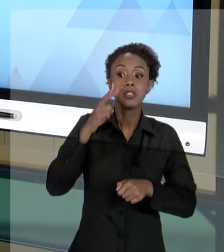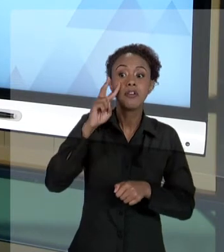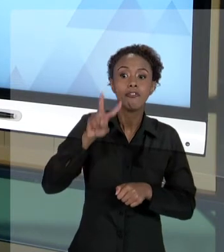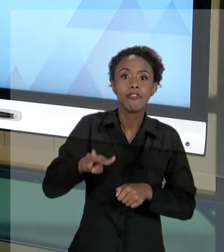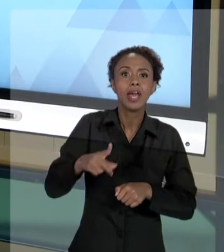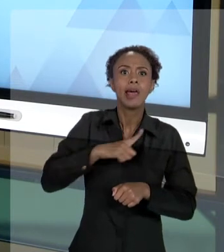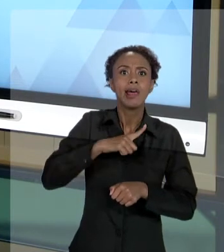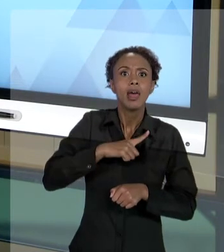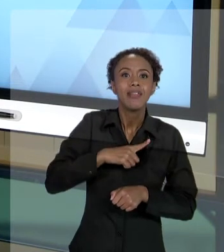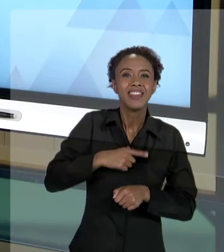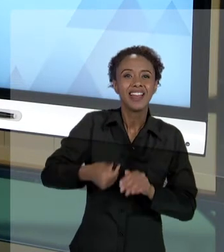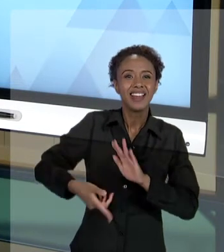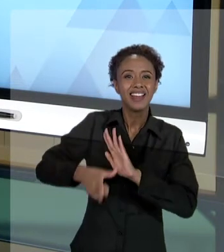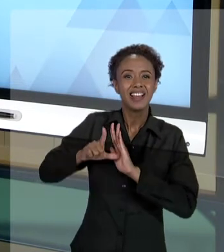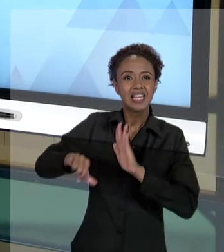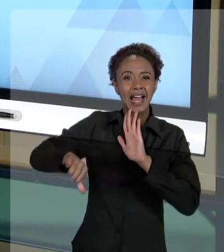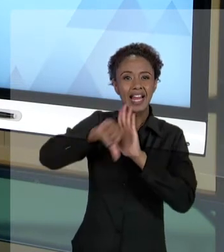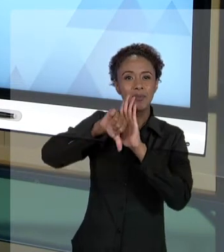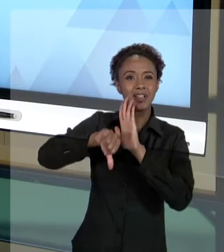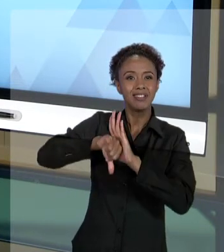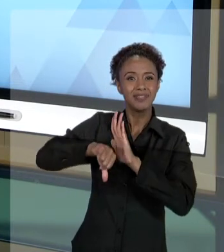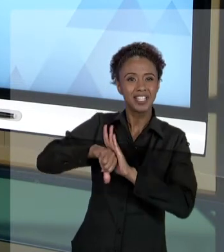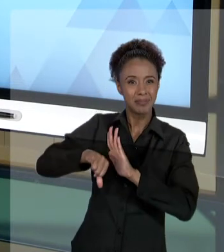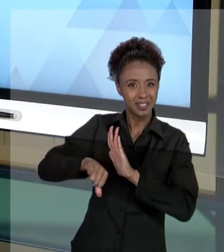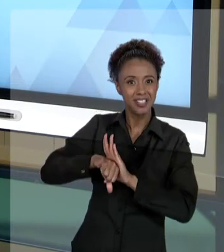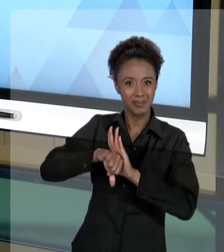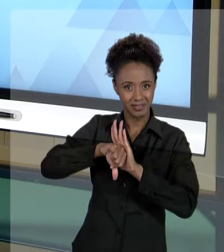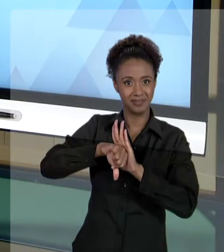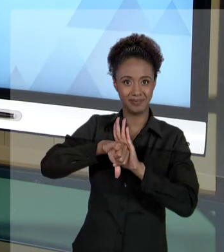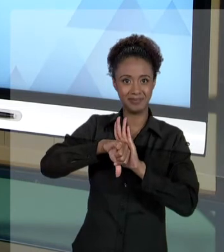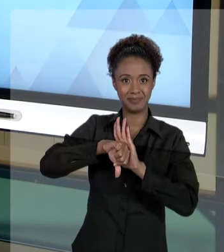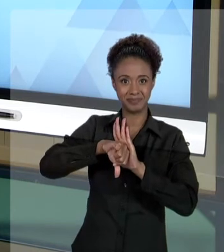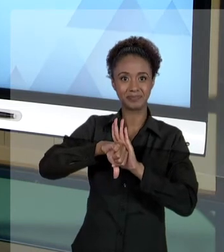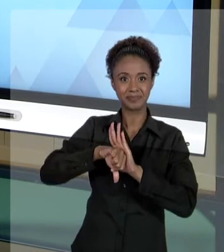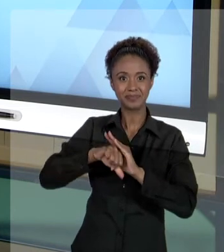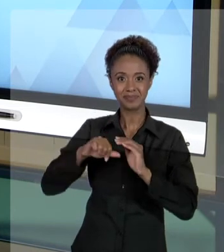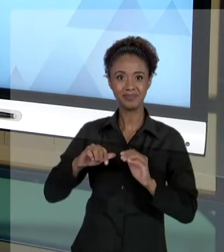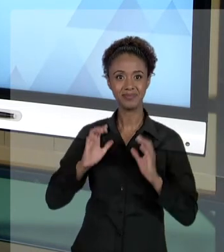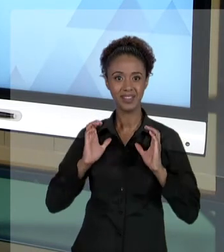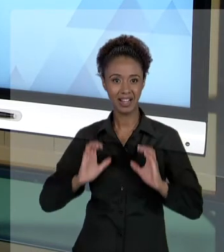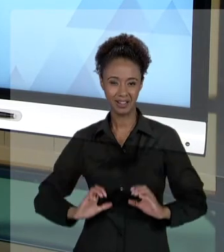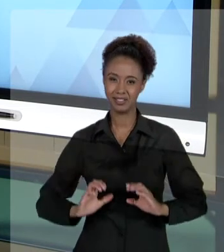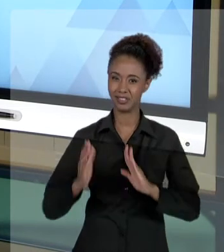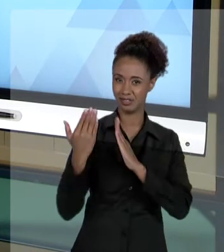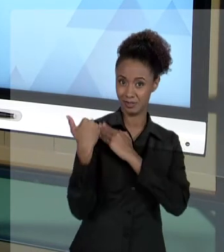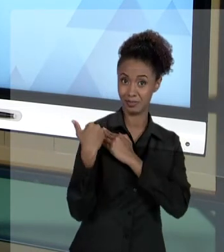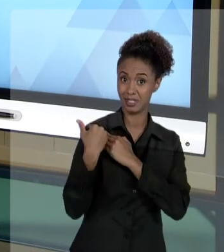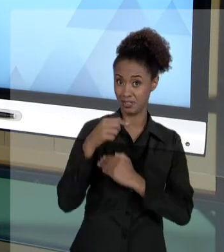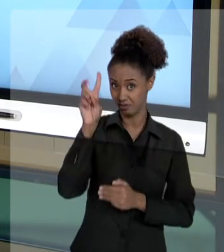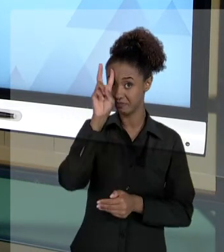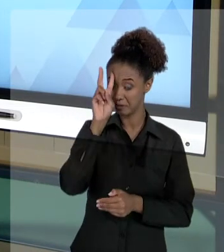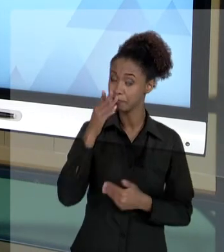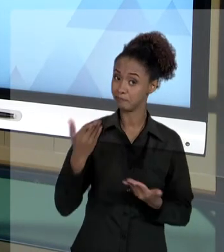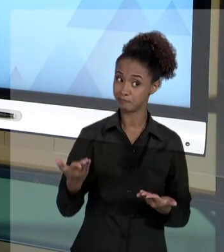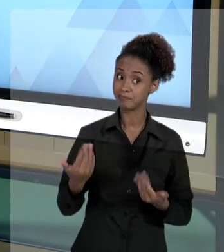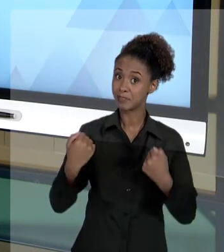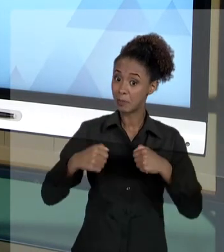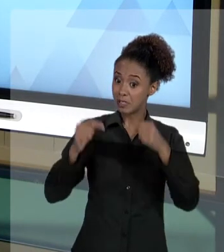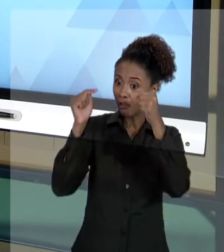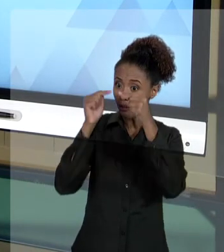NA AULA EM QUE TRATAMOS SOBRE "ÉTICA E RESPONSABILIDADE". PERCEBAM, EXISTE UMA SÉRIE DE